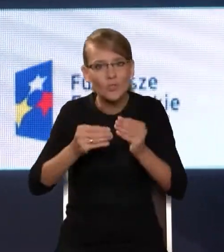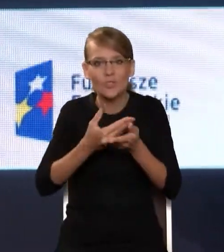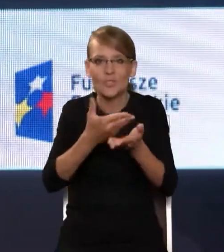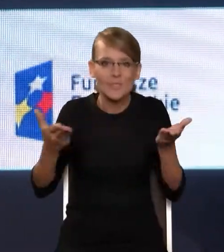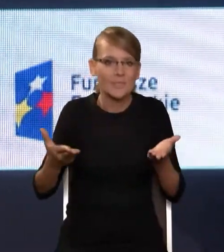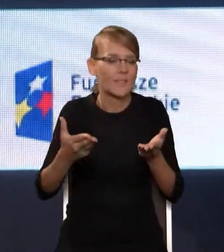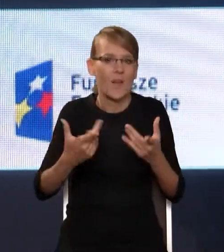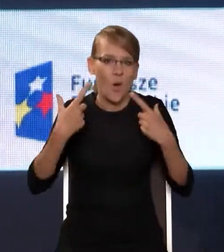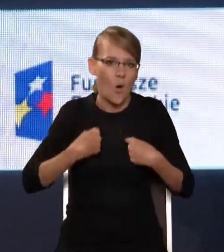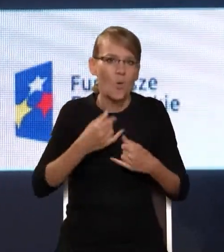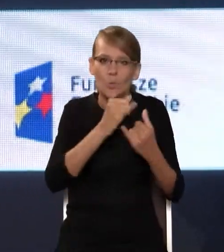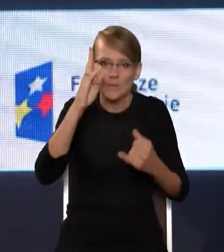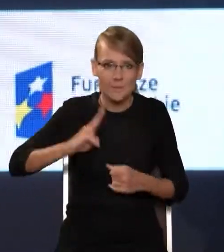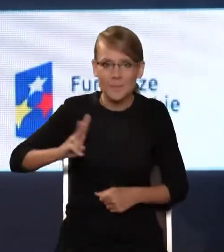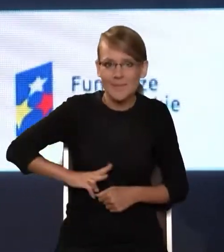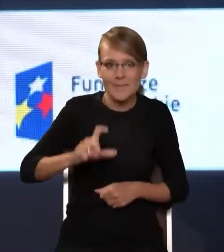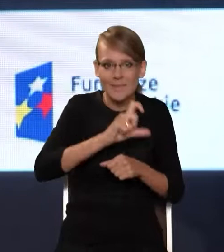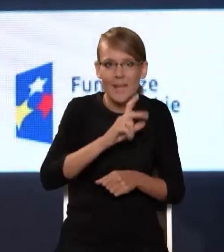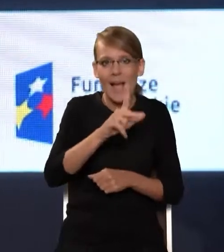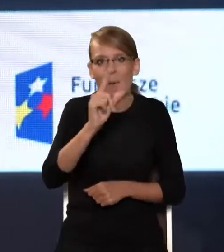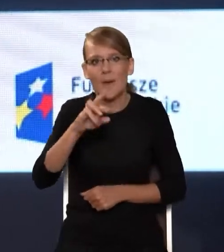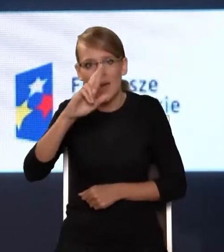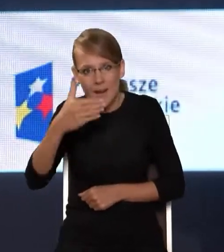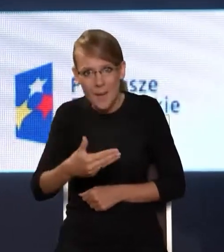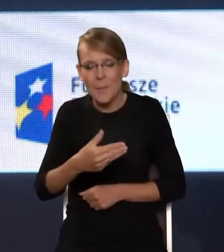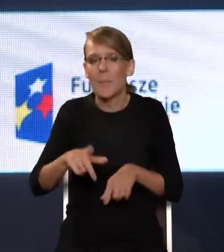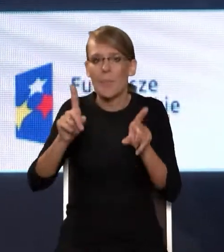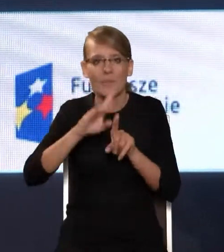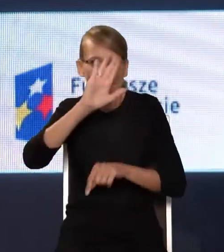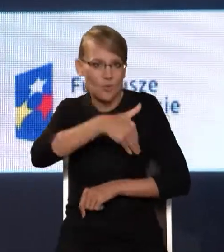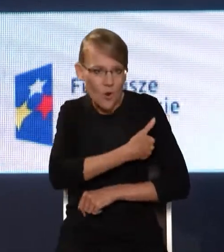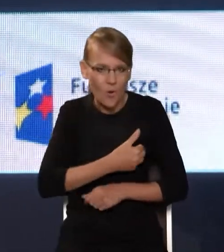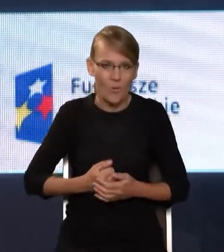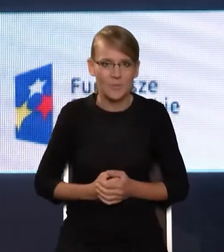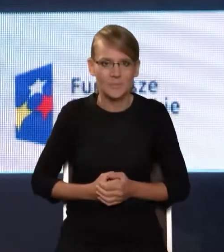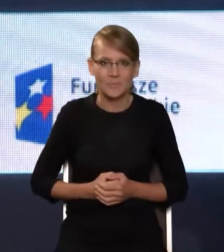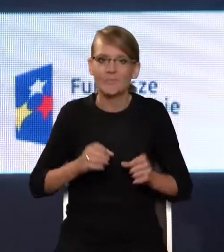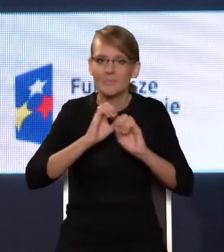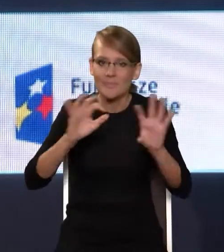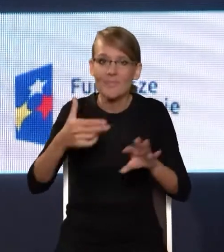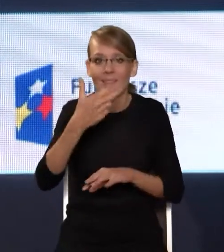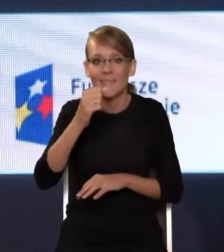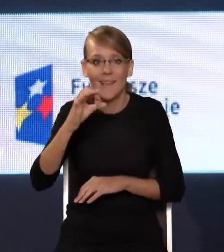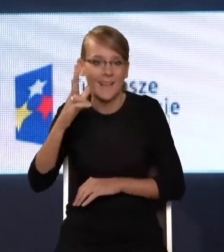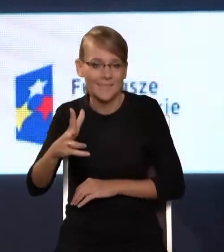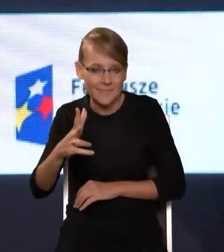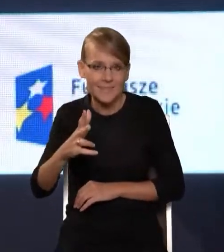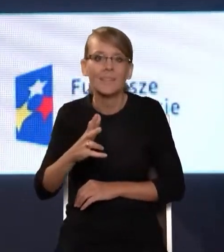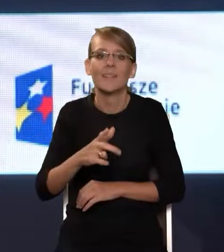od Ministerstwa Cyfryzacji, KPRM, poprzez szkoły, oczywiście NASK jako operatora